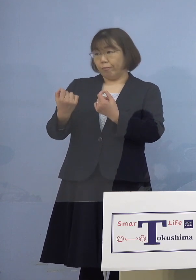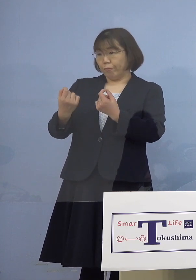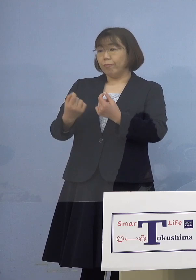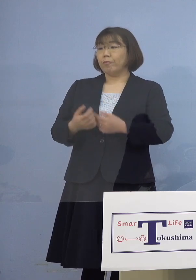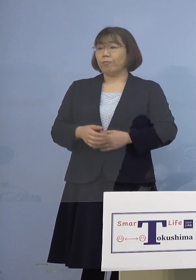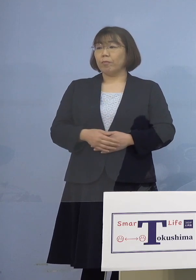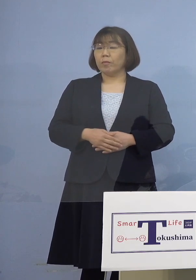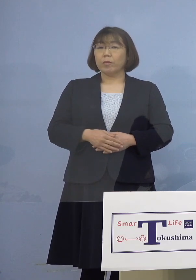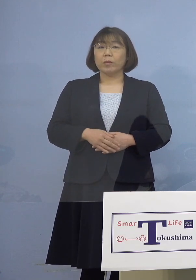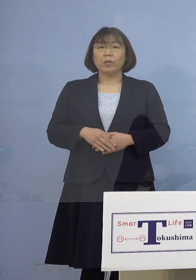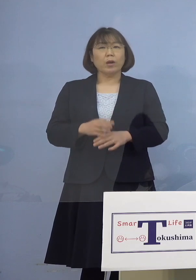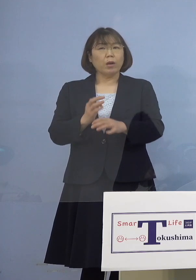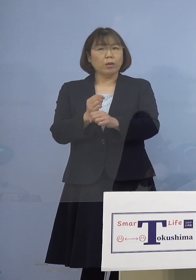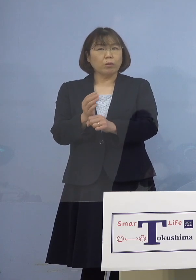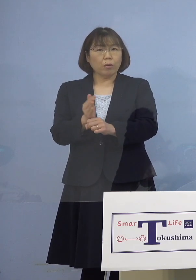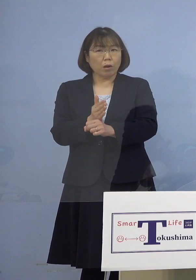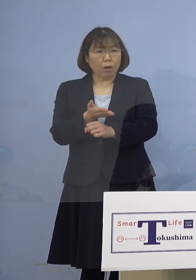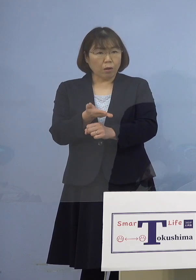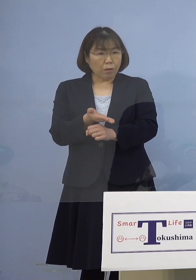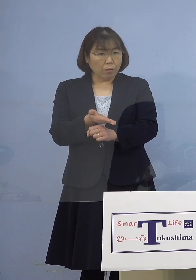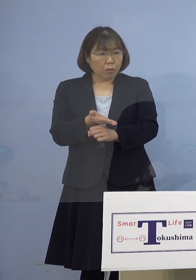（幹事者・四国放送） 時期的なものは